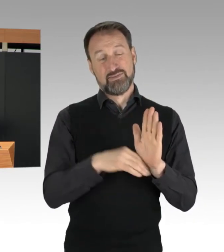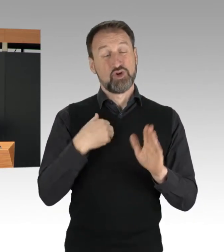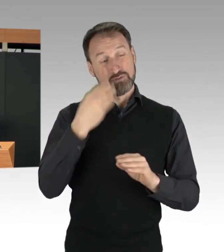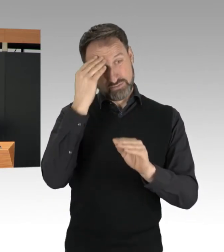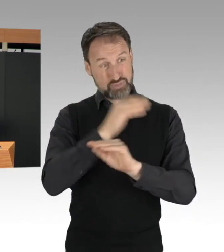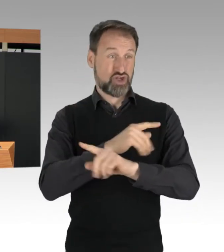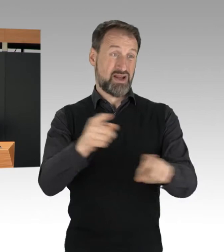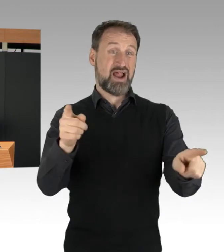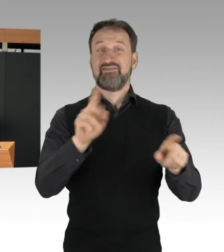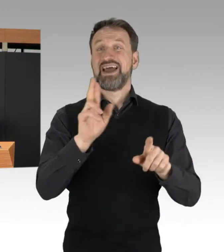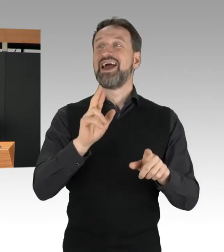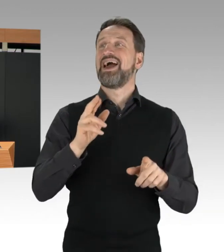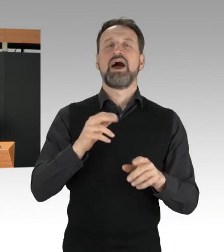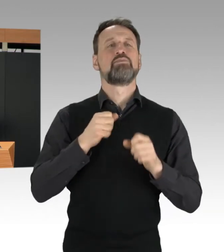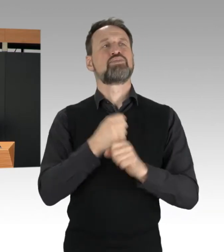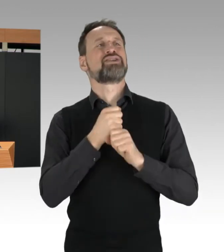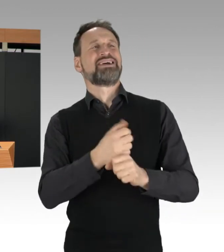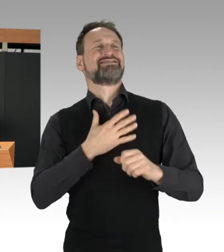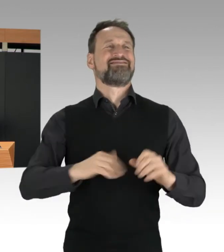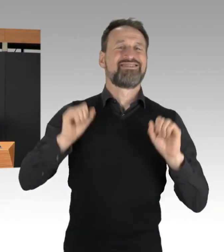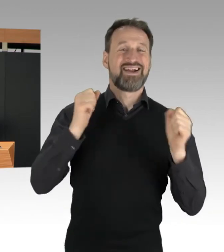Und sei das Anliegen auch noch so wichtig.